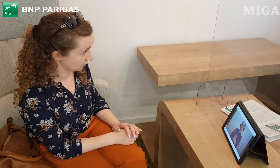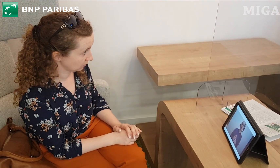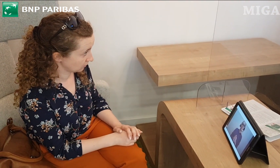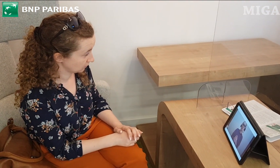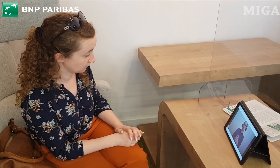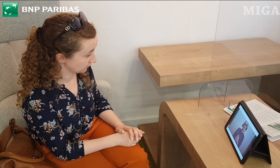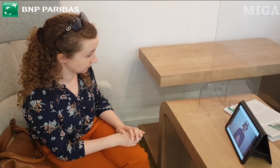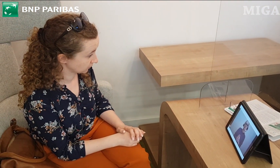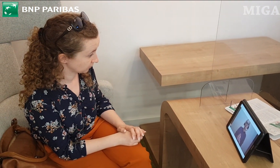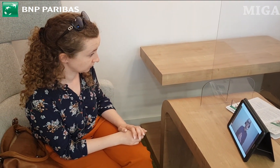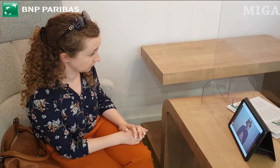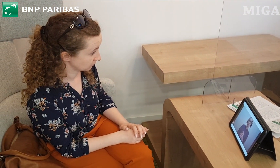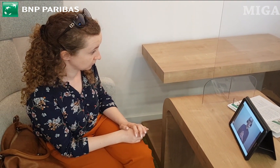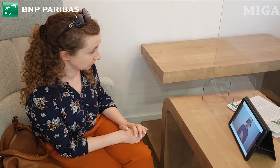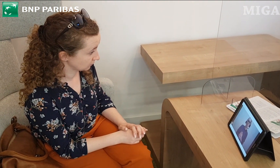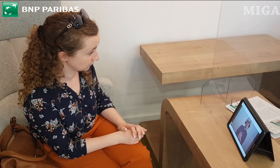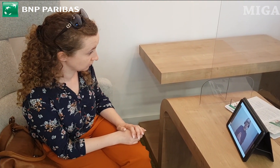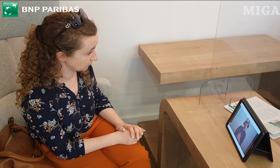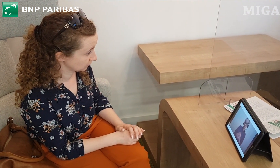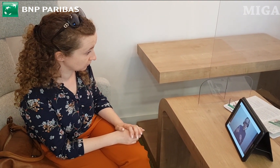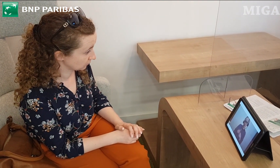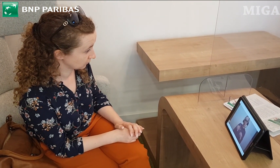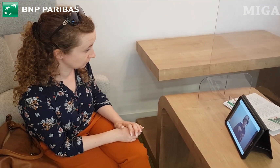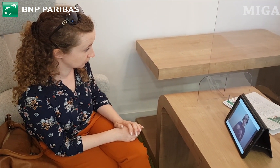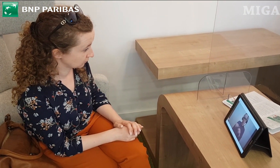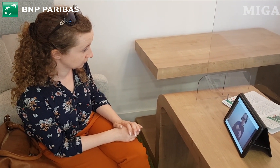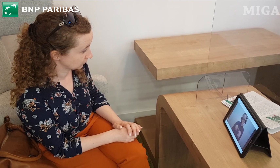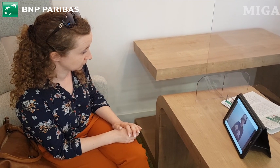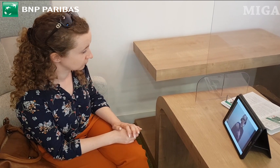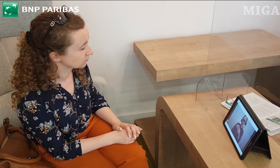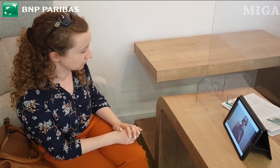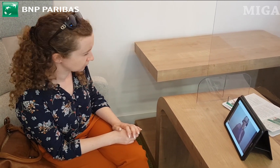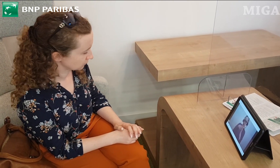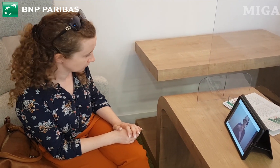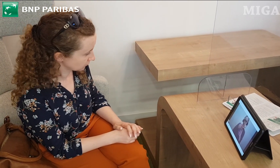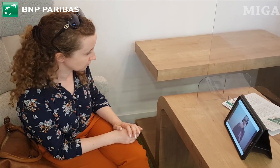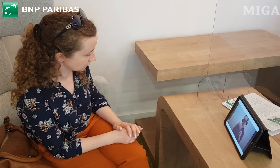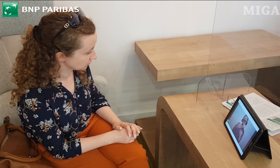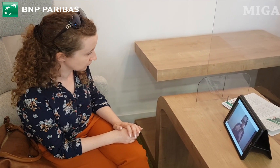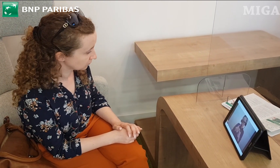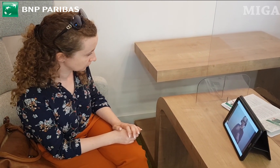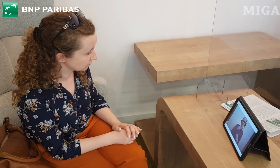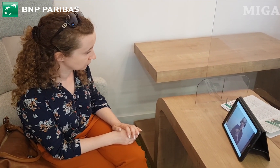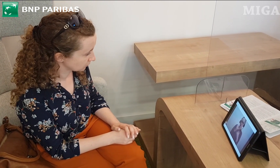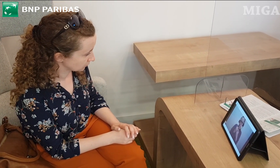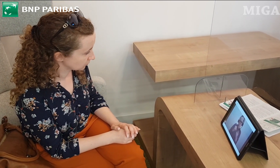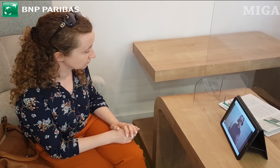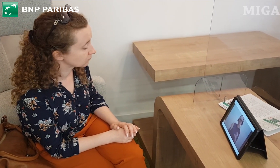Komputer jest naszym bankiem. Możemy przy pomocy tej aplikacji wykonywać przelewy, aktualizować dane,